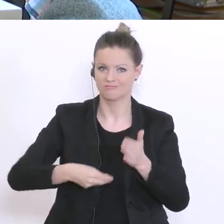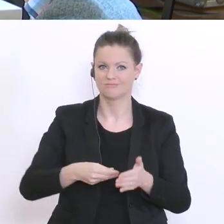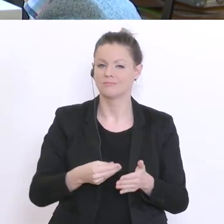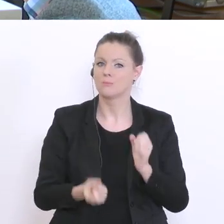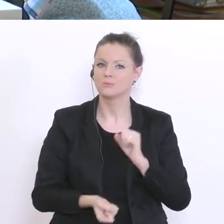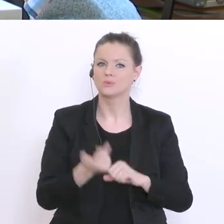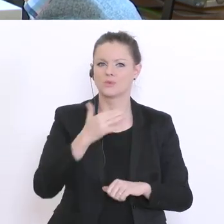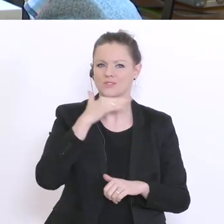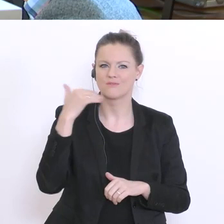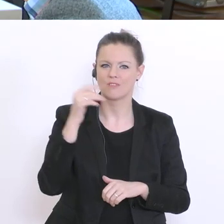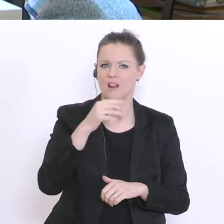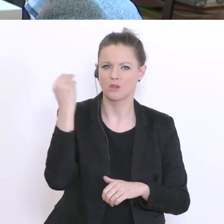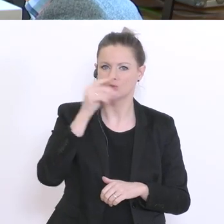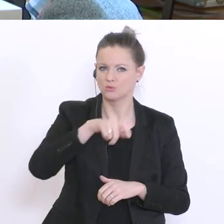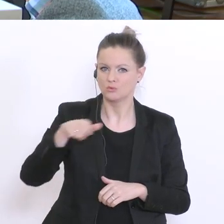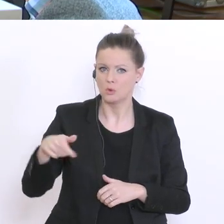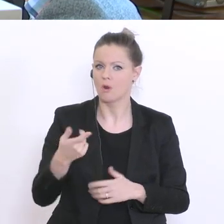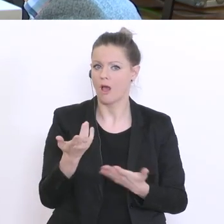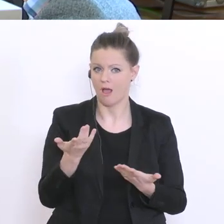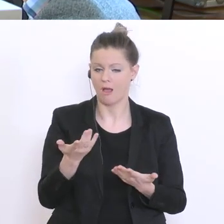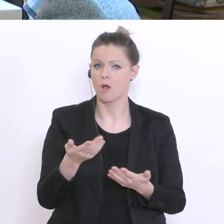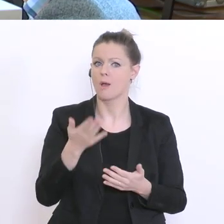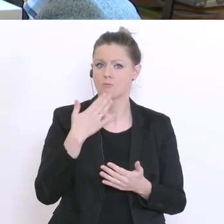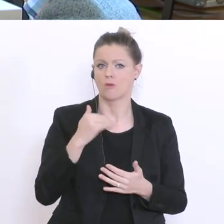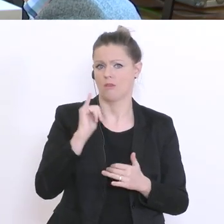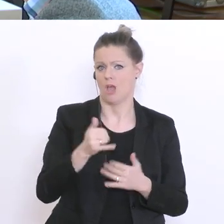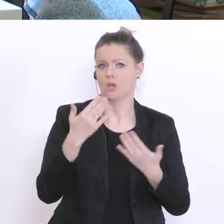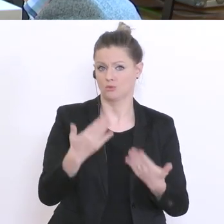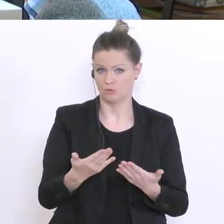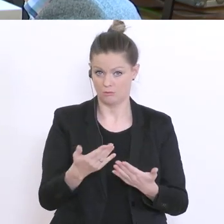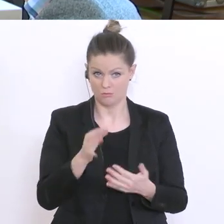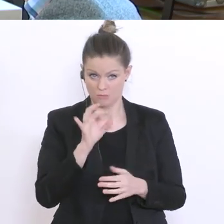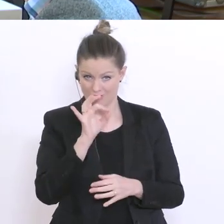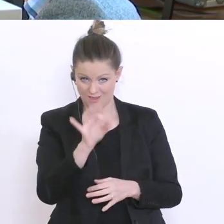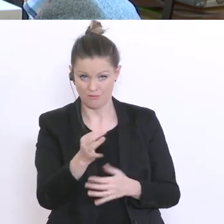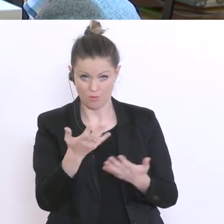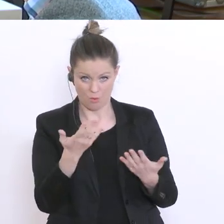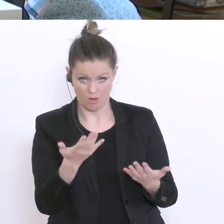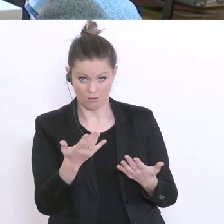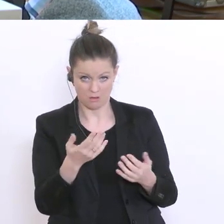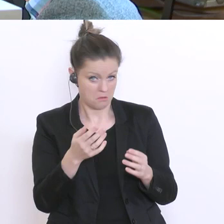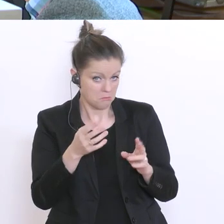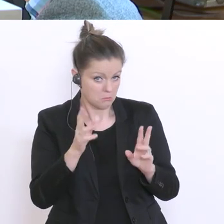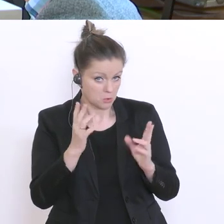Ist das für Sie als Modell eine Überlegung? Die zweite Frage an Sie als Forschungsminister noch